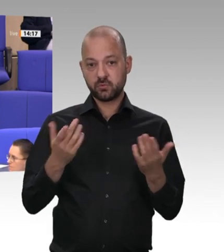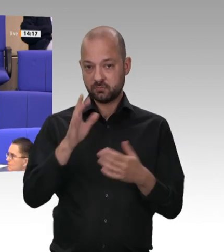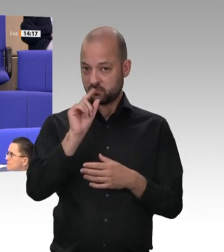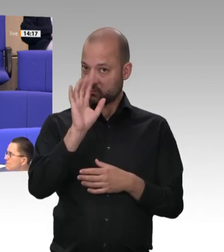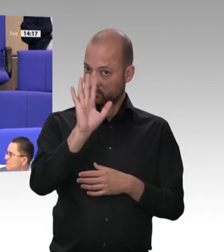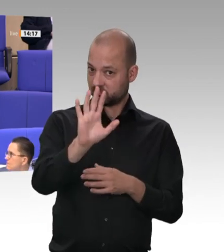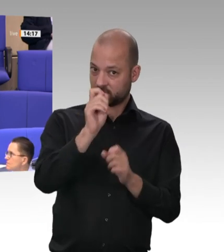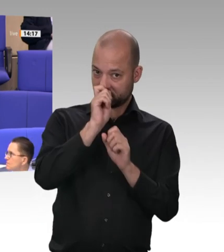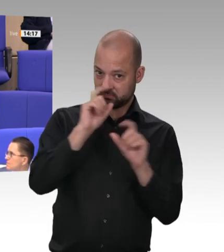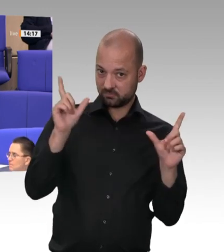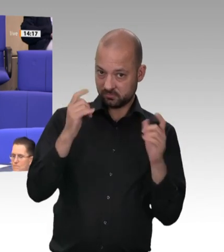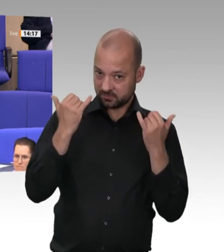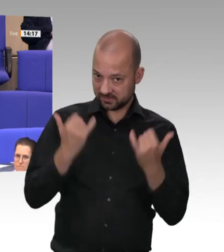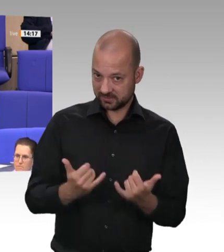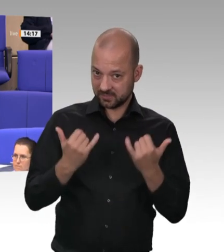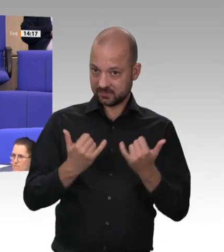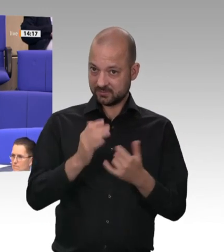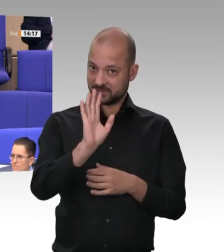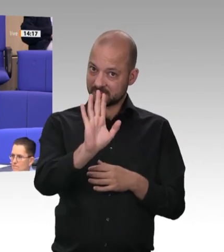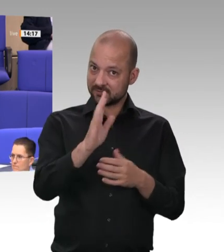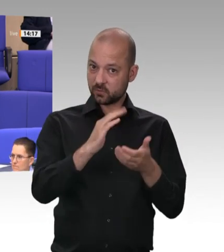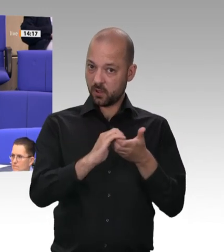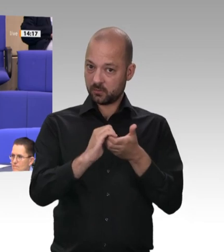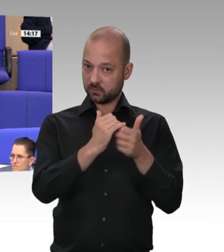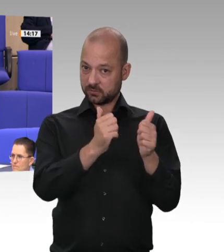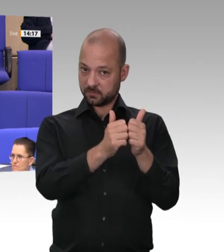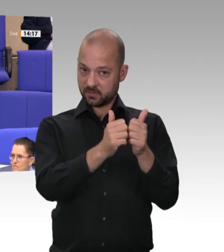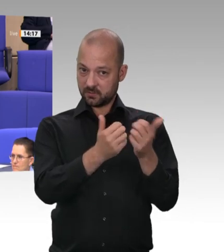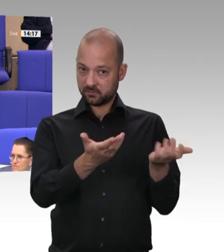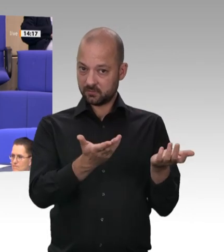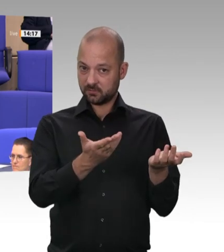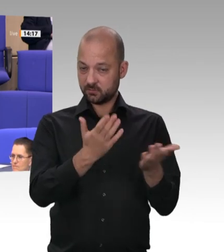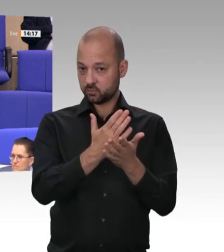Sie heute und wie Herr Laumann heute – Gott sei Dank, dass Sie das Werkvertragsunwesen einschränken wollen –,